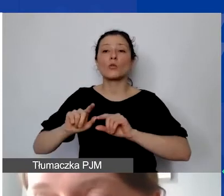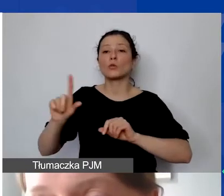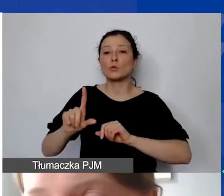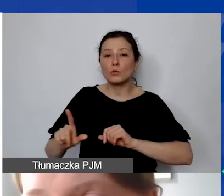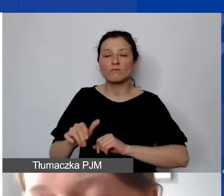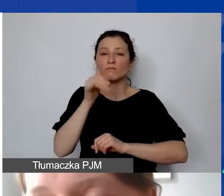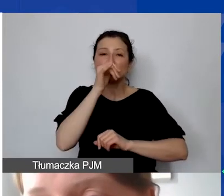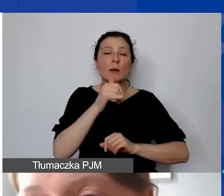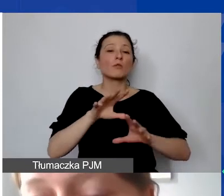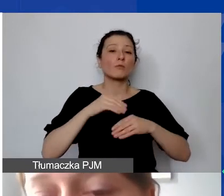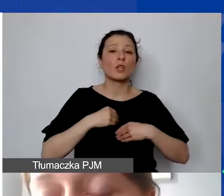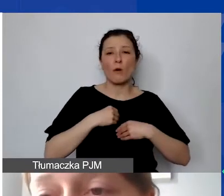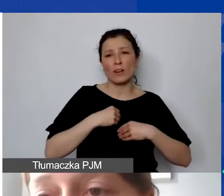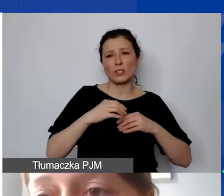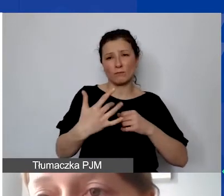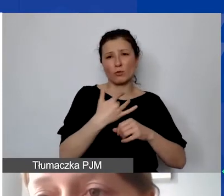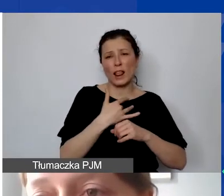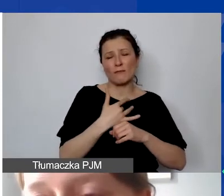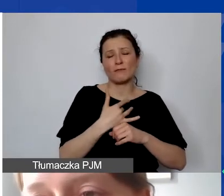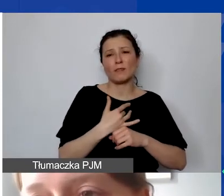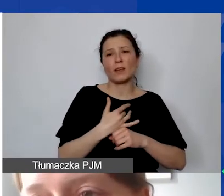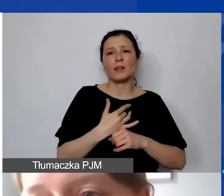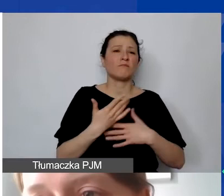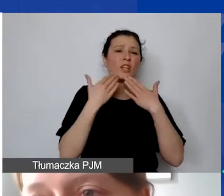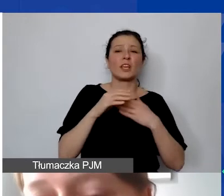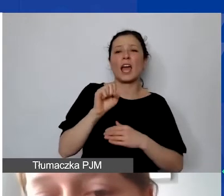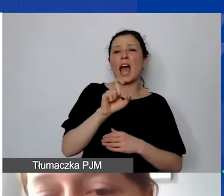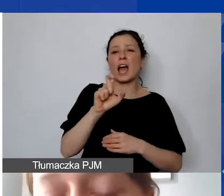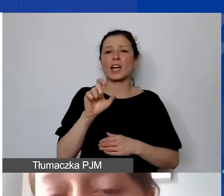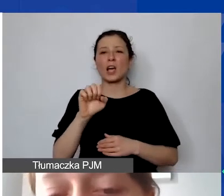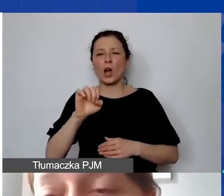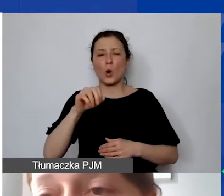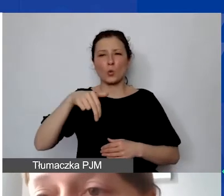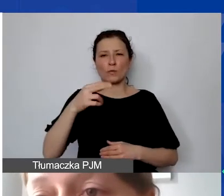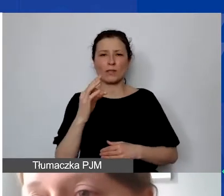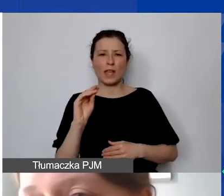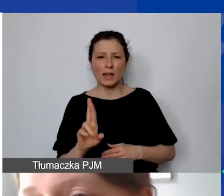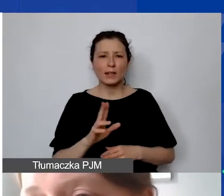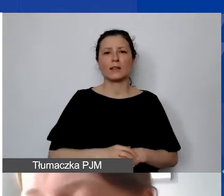Niektóre banki proponują takie rozwiązania. To jest związane z tym,